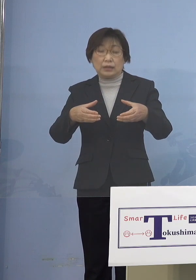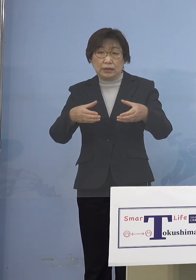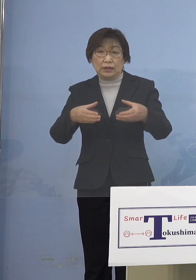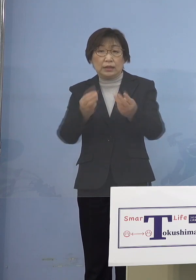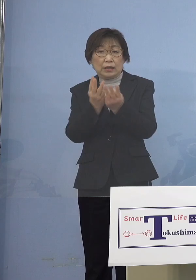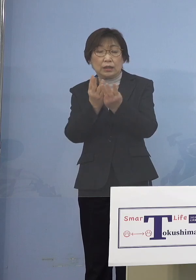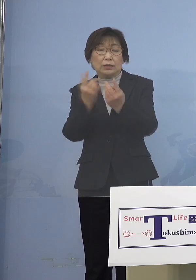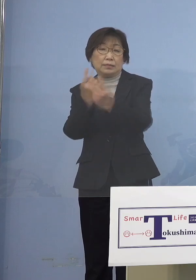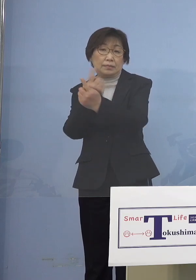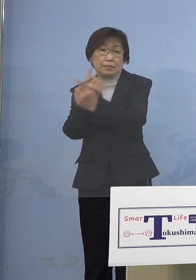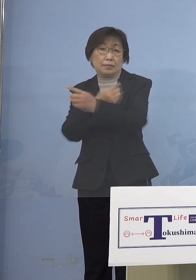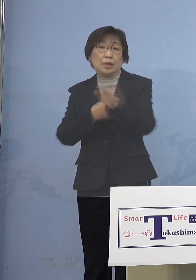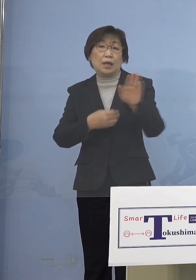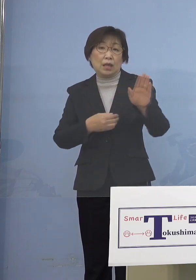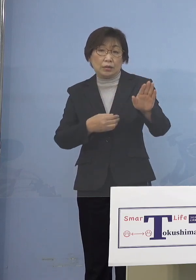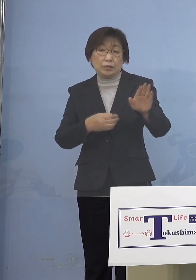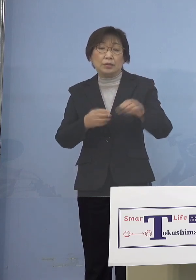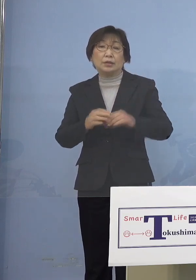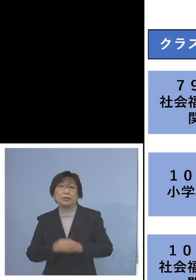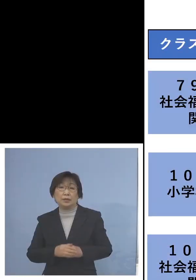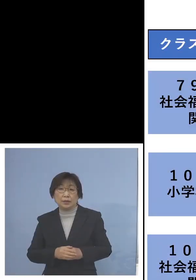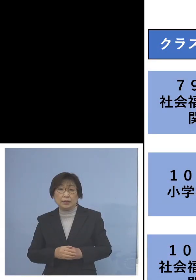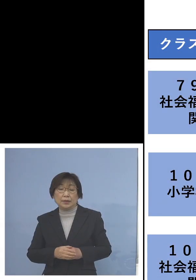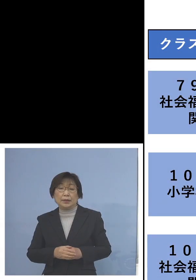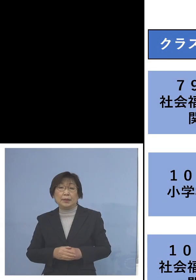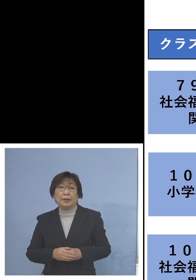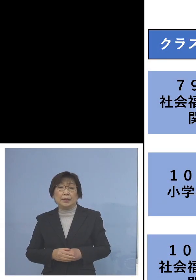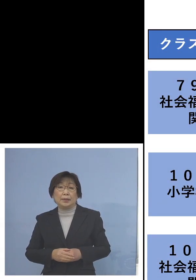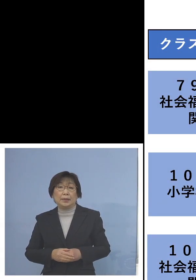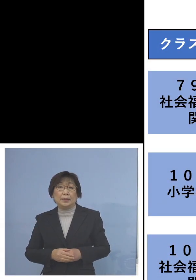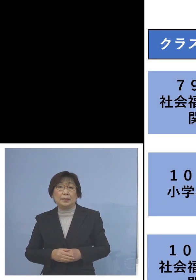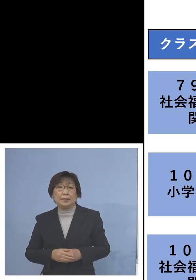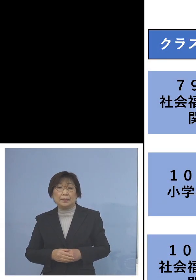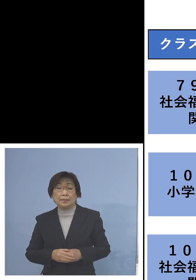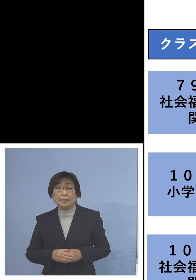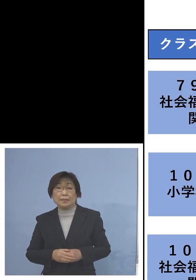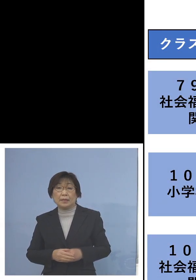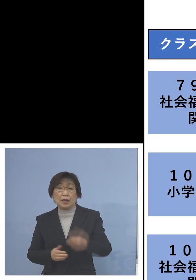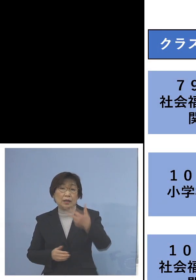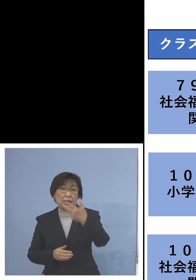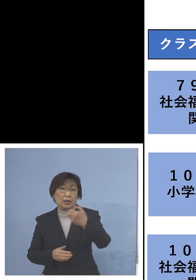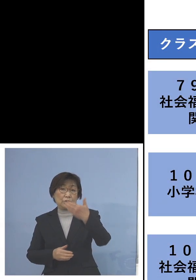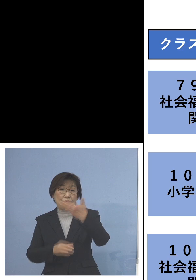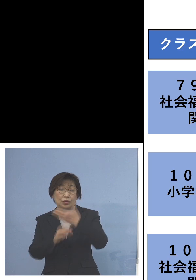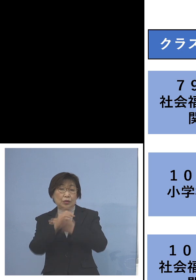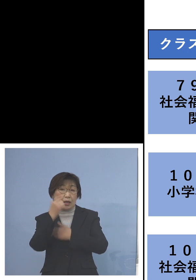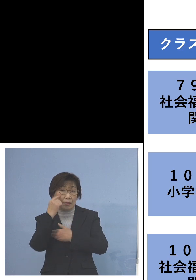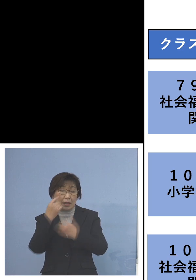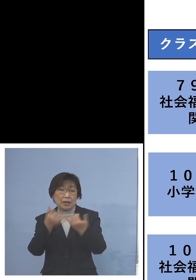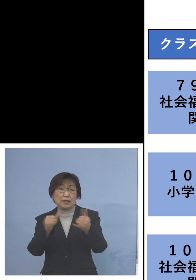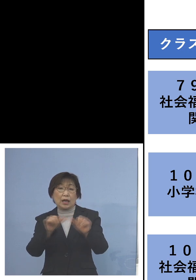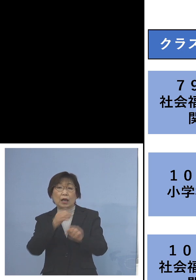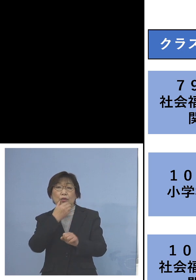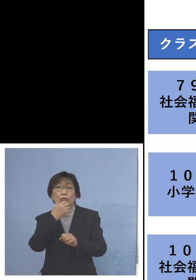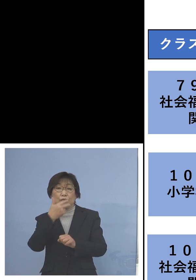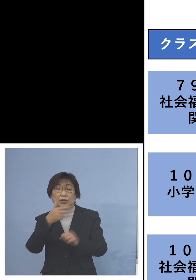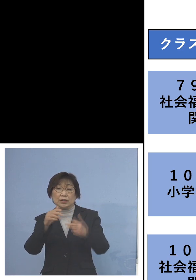ということで 以下、申し上げて参ります まず「79例目社会福祉施設 関連クラスター」